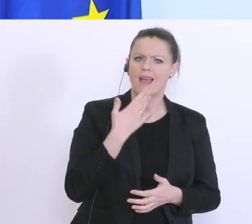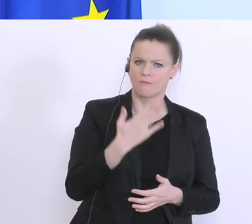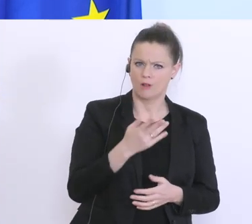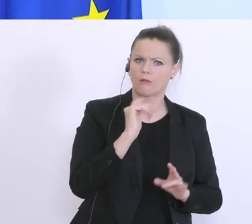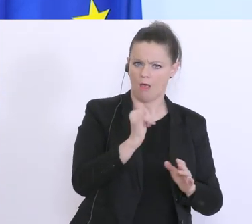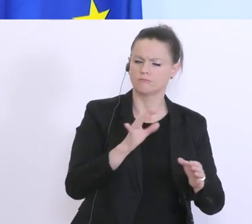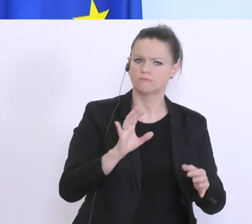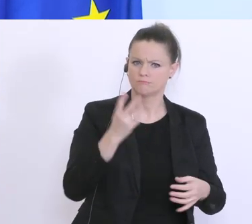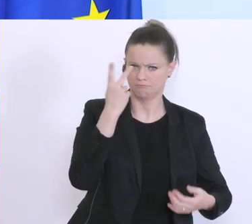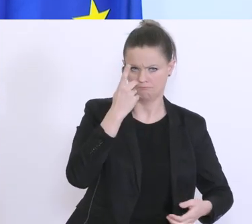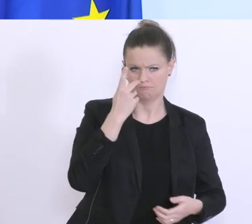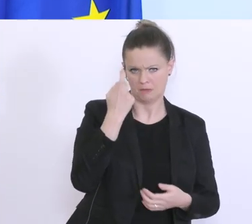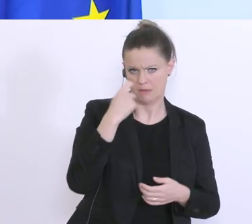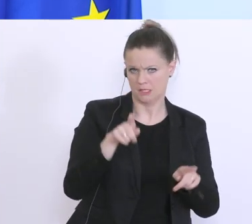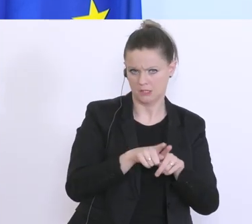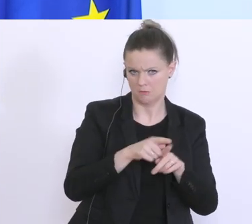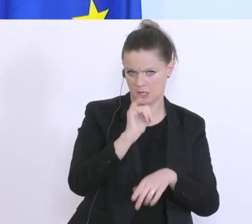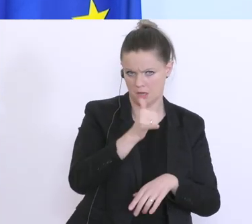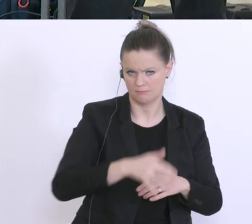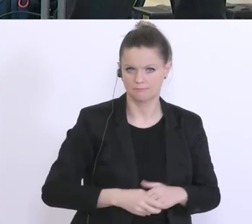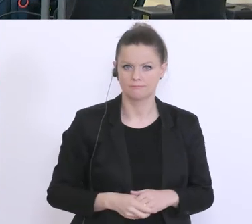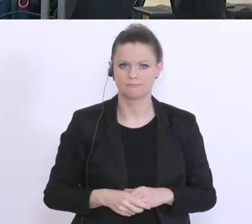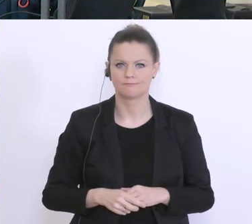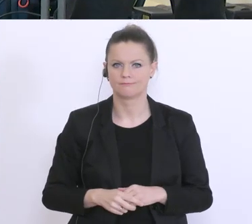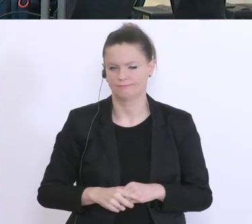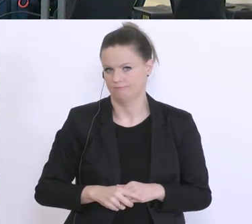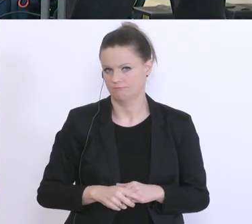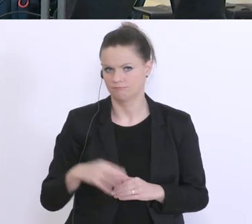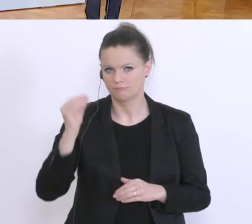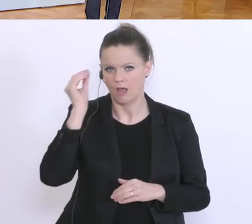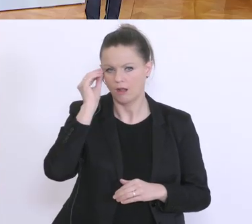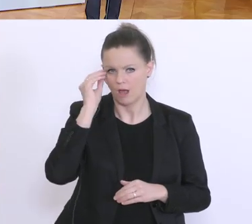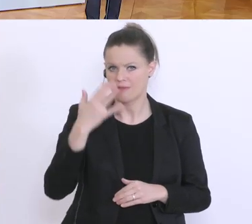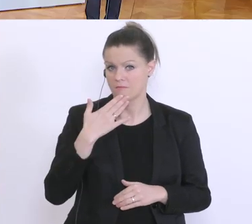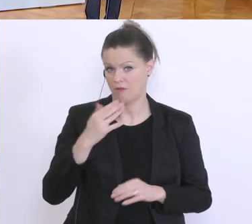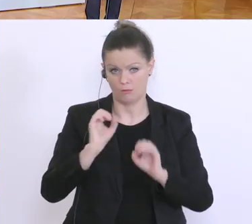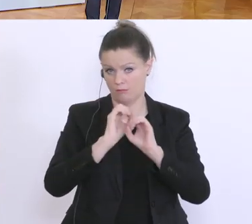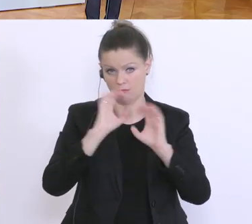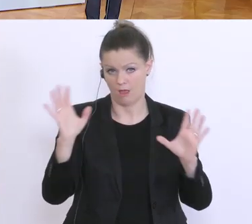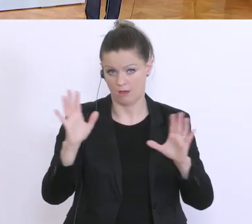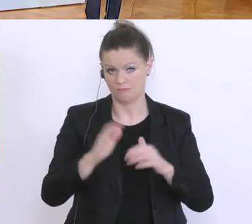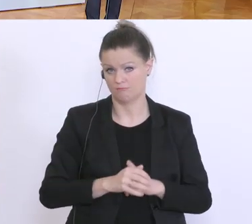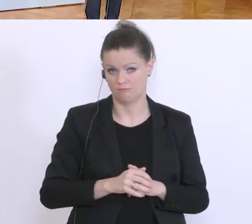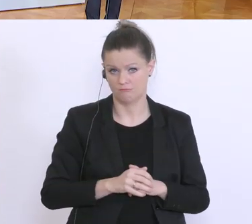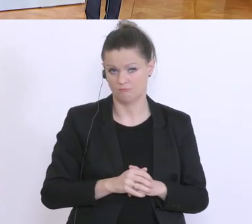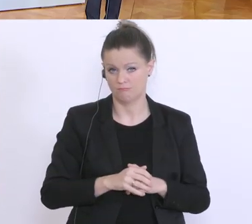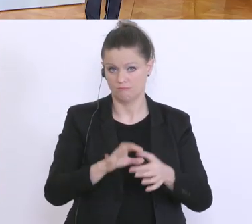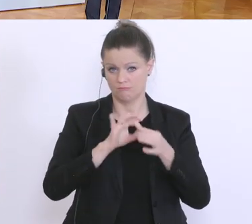Ich glaube, die Empfehlung ist klar, das ist ein Thema der Hauptversammlung, und ich gehe auch